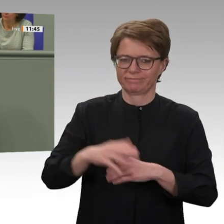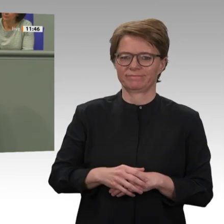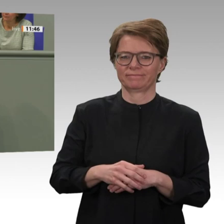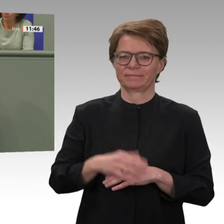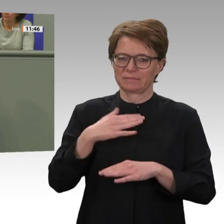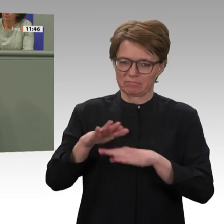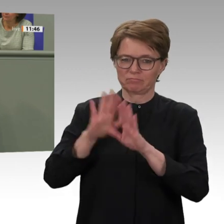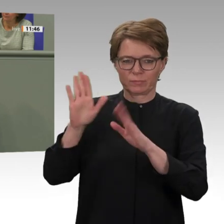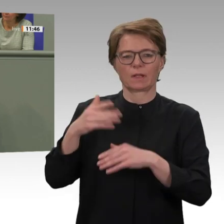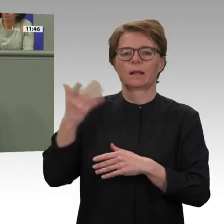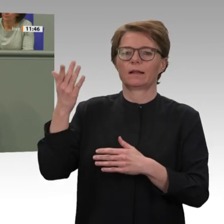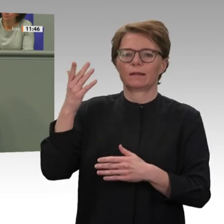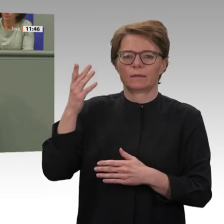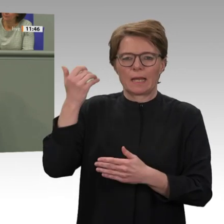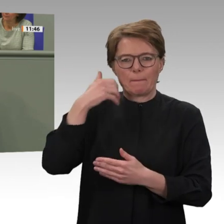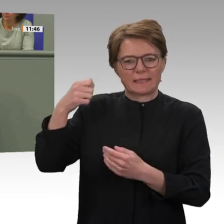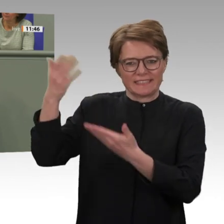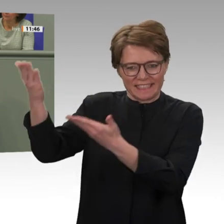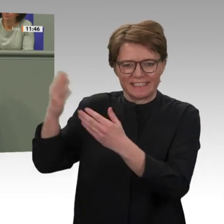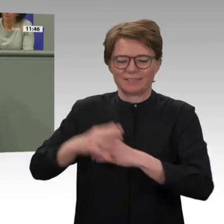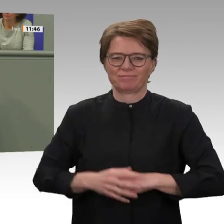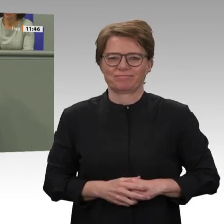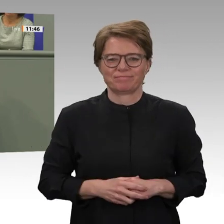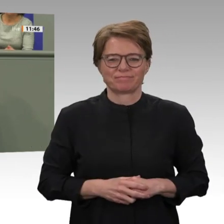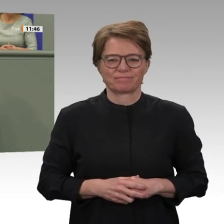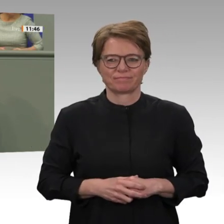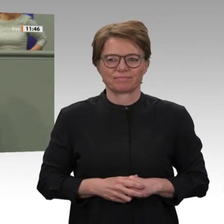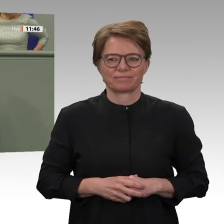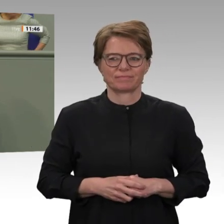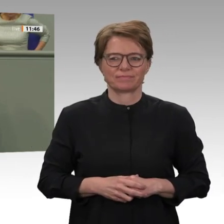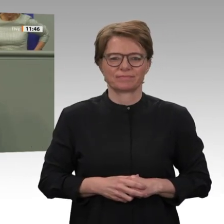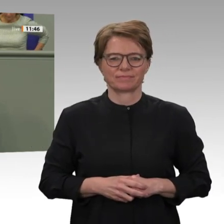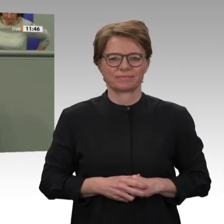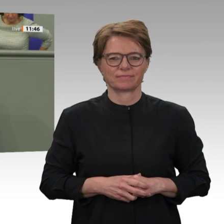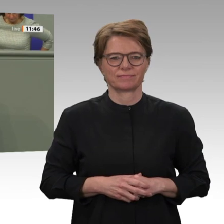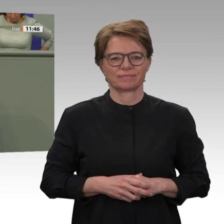und Völkermord in Darfur verantworten müssen. Das ist eine sehr gute Nachricht. Einerseits